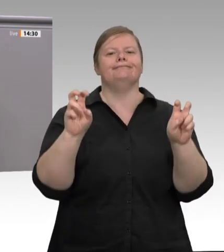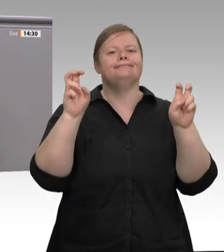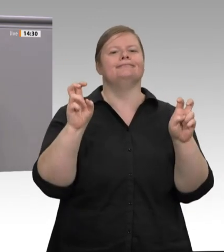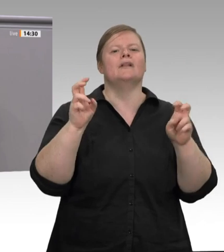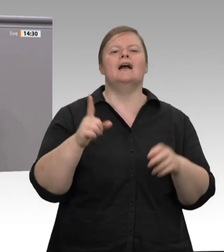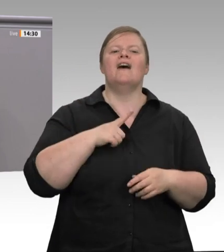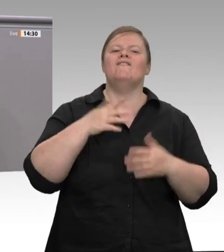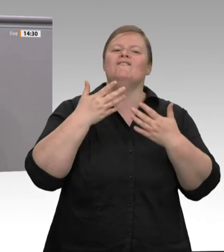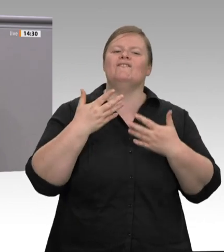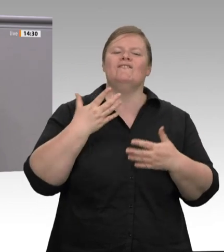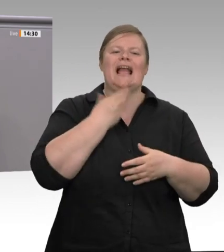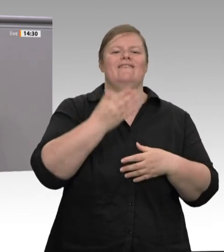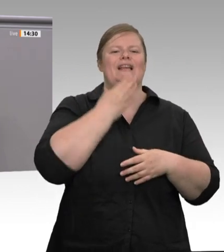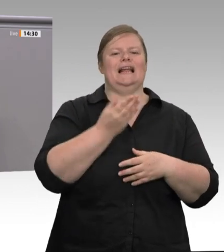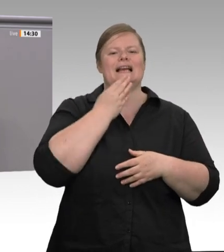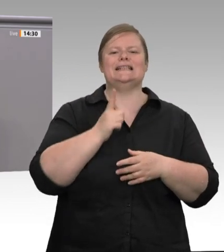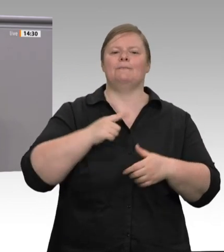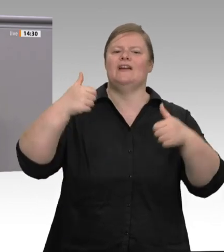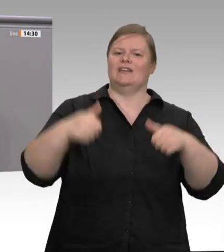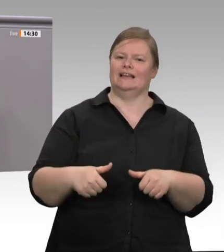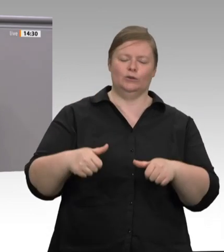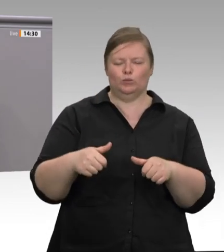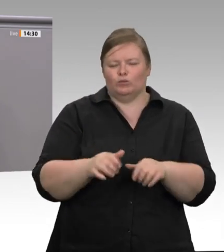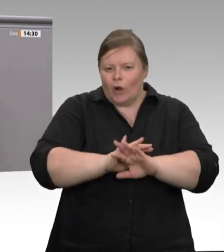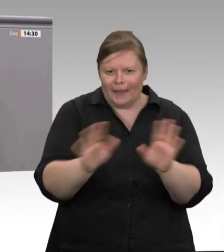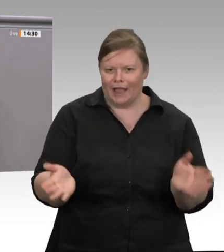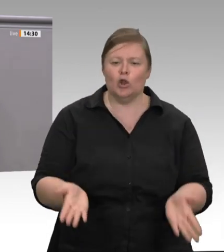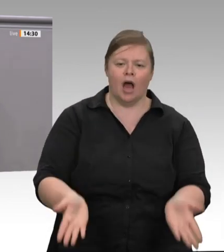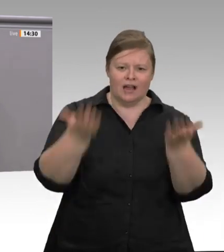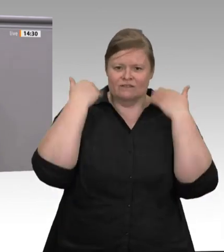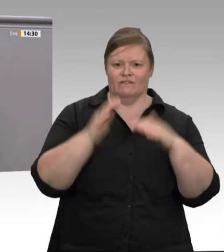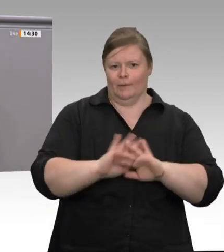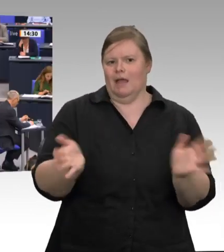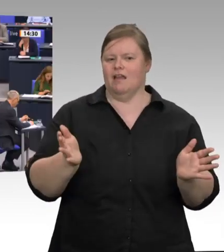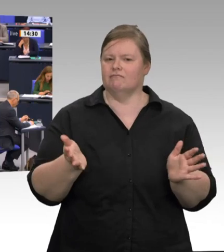also beim Schlachten und beim Zerlegen, direkt beim Schlachthof angestellt sein